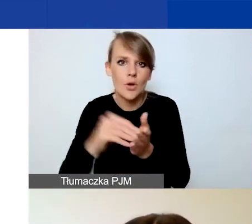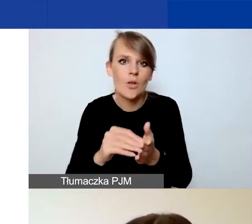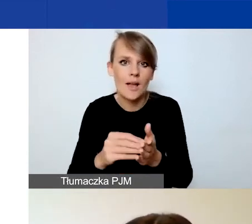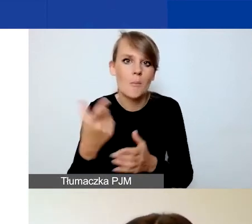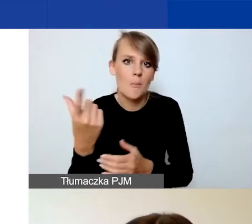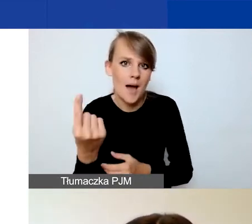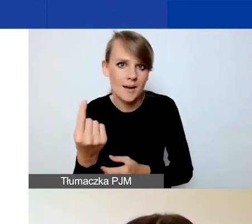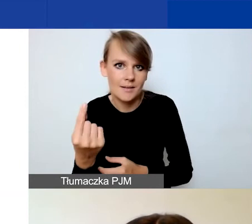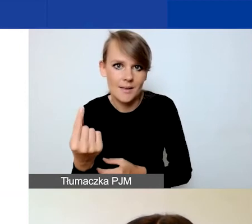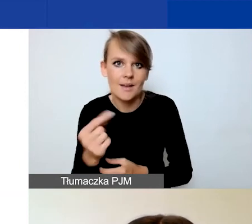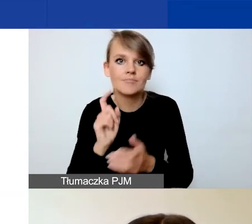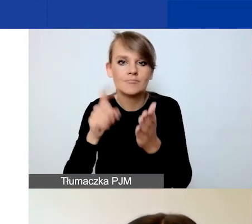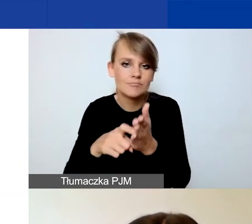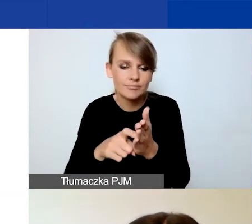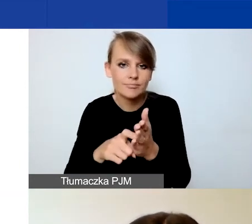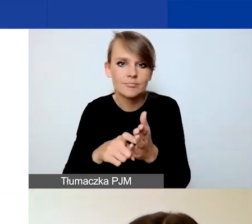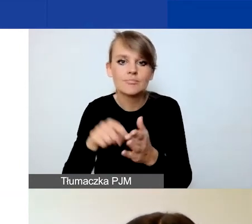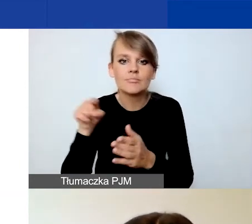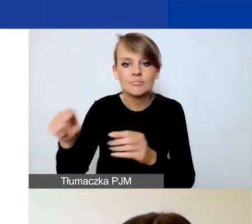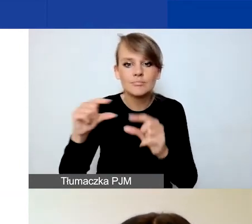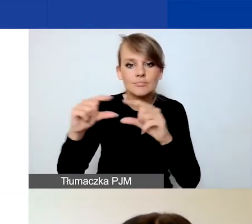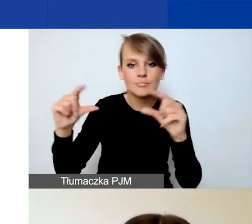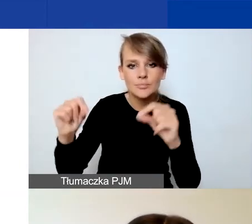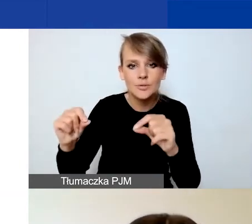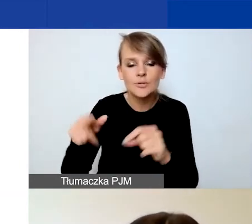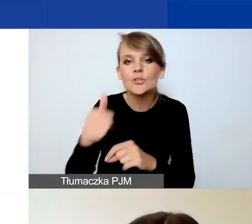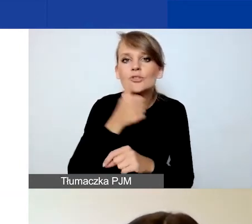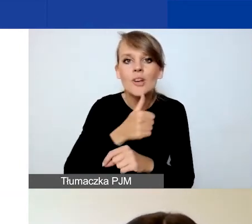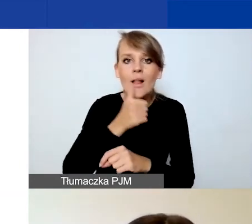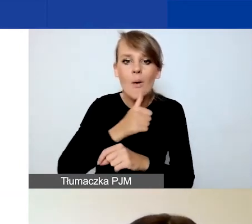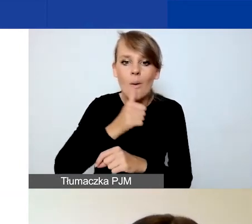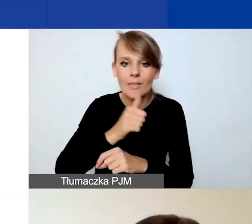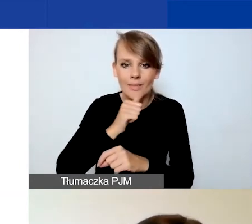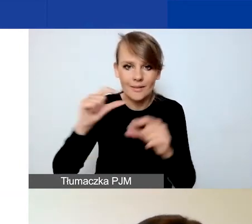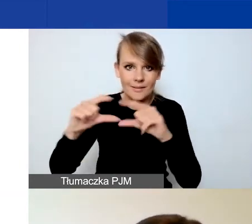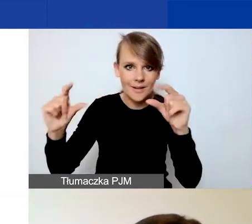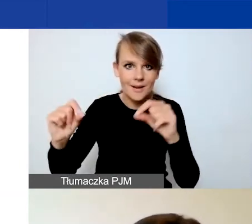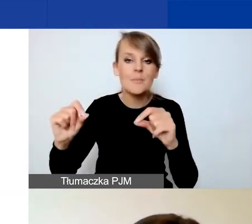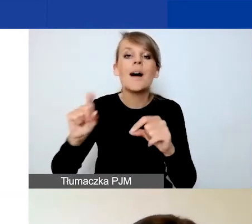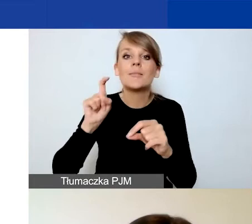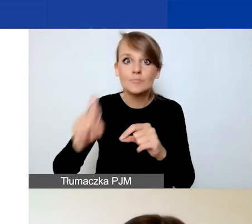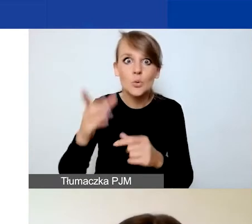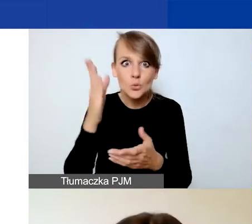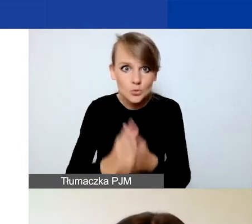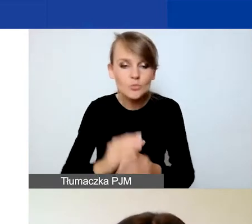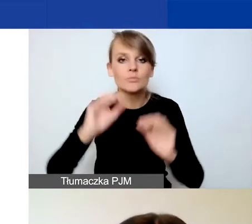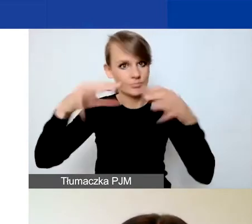klikając na przycisk, który tu jest oznaczony zieloną ramką. Dopiero wtedy pojawią się wam pola opisowe,